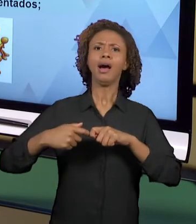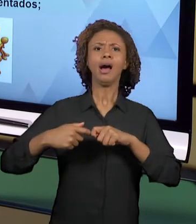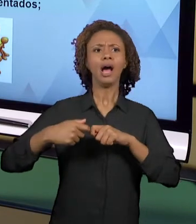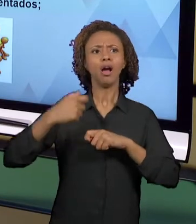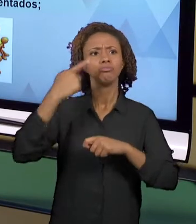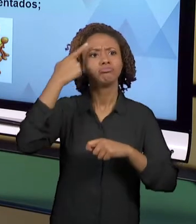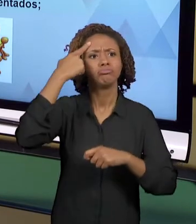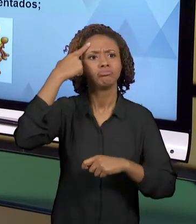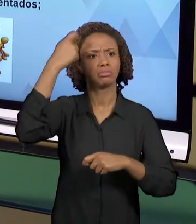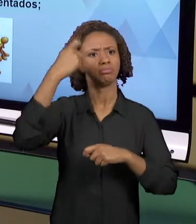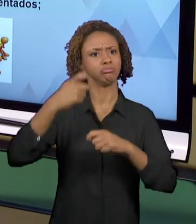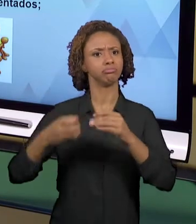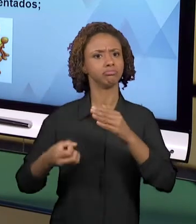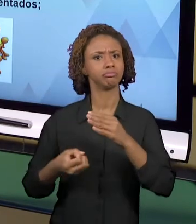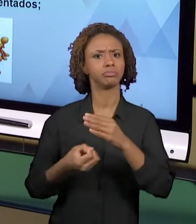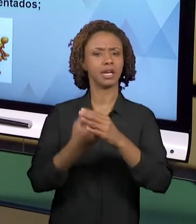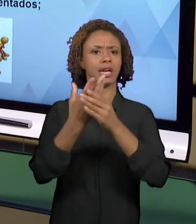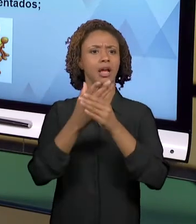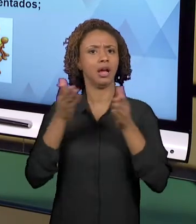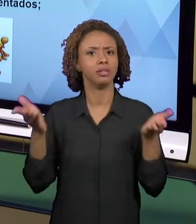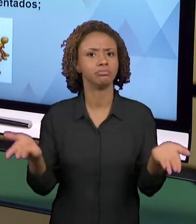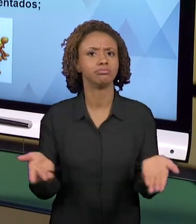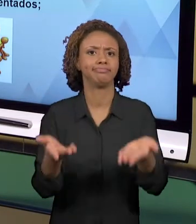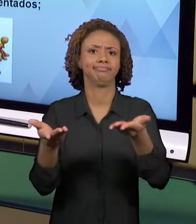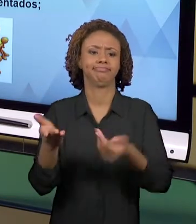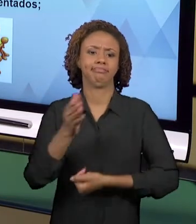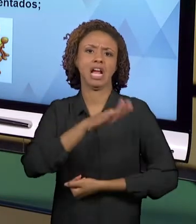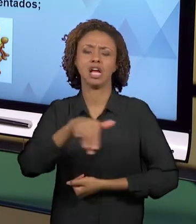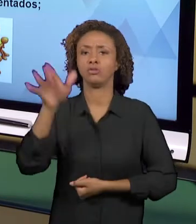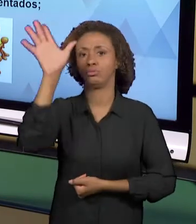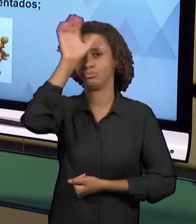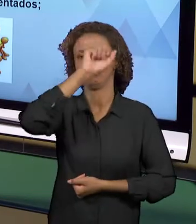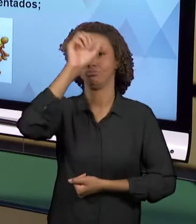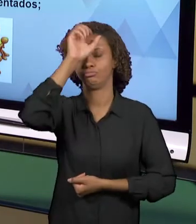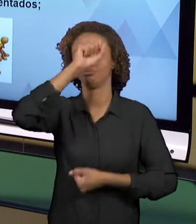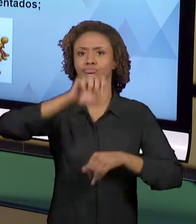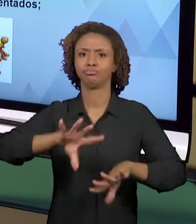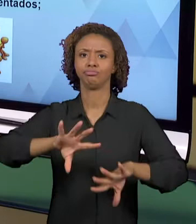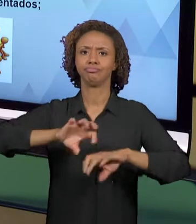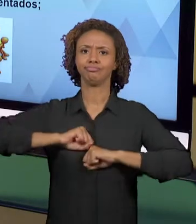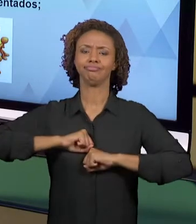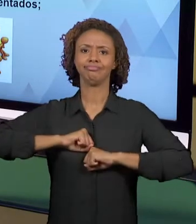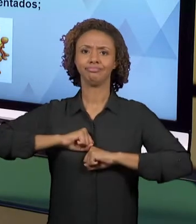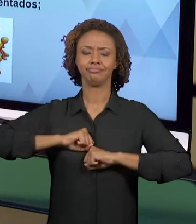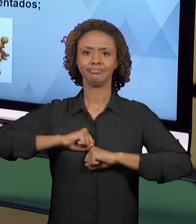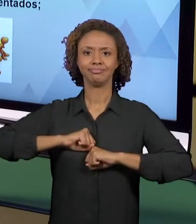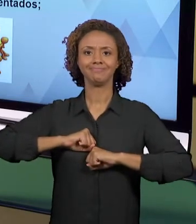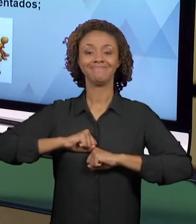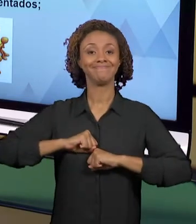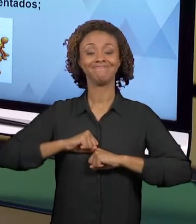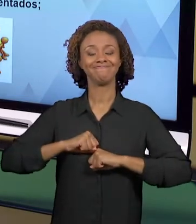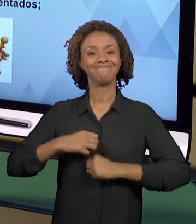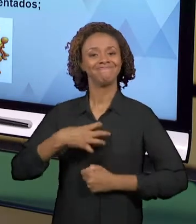ENSINO-APRENDIZAGEM, CRIAR ATIVIDADES QUE "LINKEM" AQUELA REALIDADE DOS SEUS ALUNOS COM OS